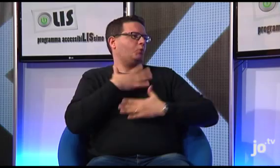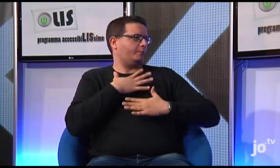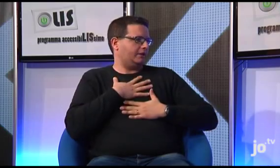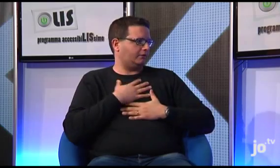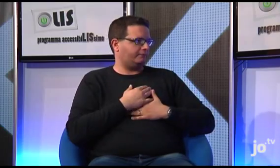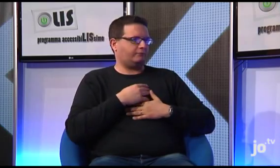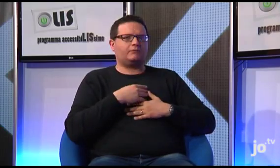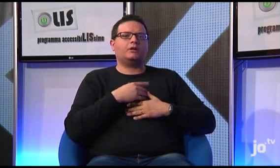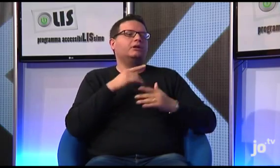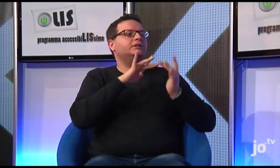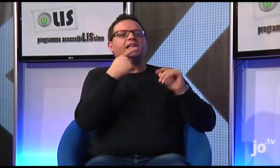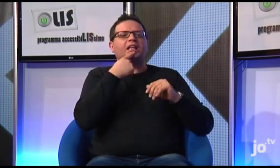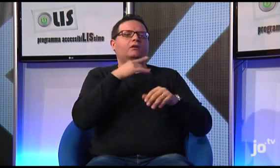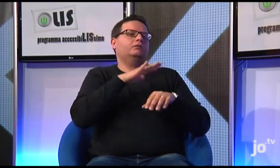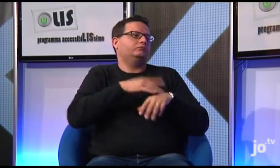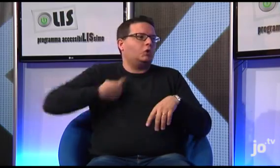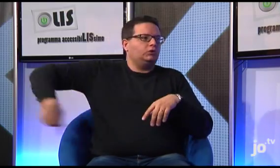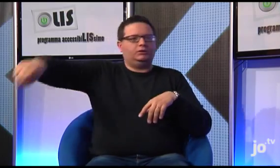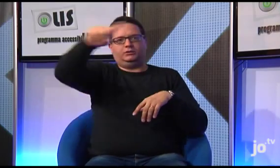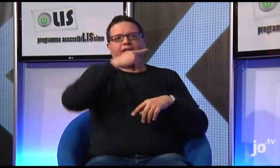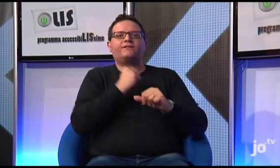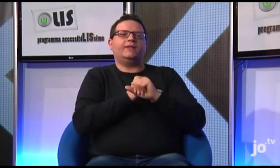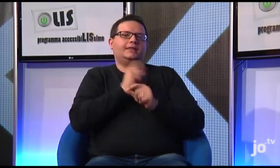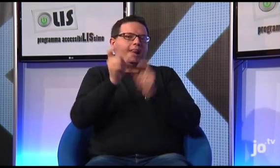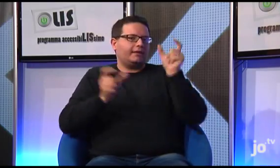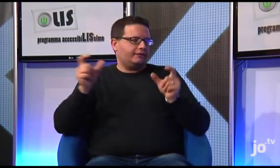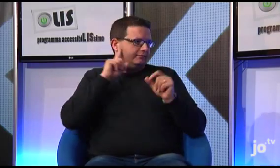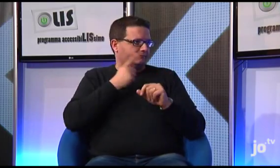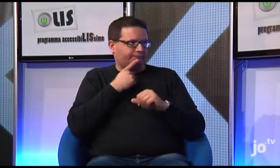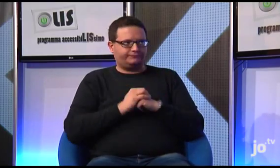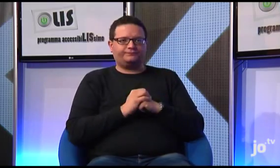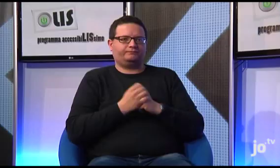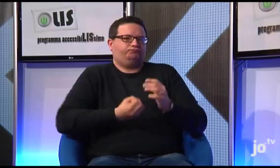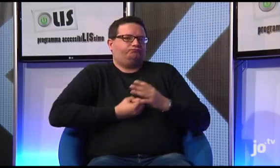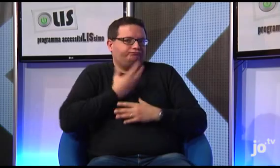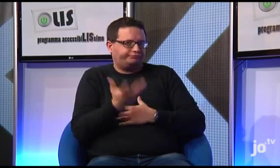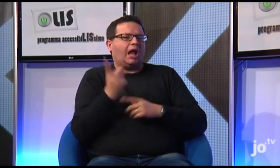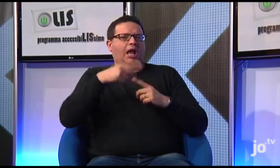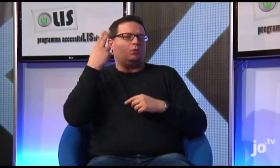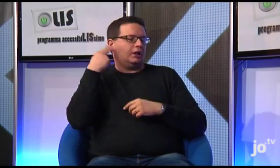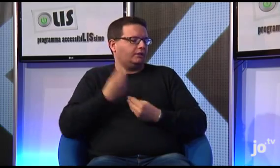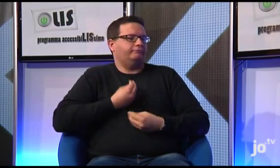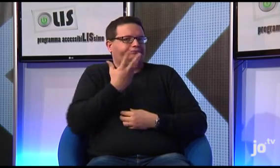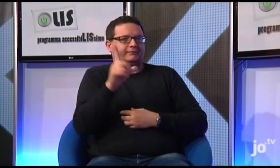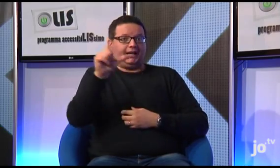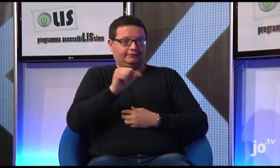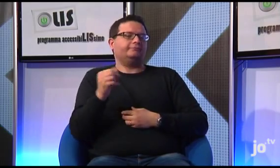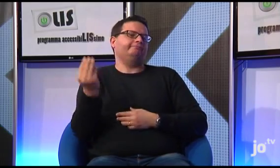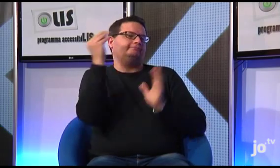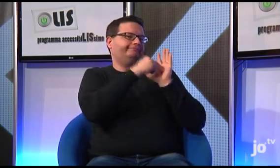Questo sito non ha un proprietario, è di fatto di proprietà di tutti noi fedeli sordi ed è accessibile anche agli udenti che conoscono la LIS.